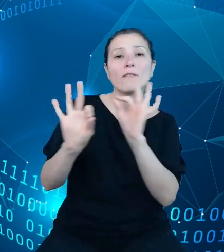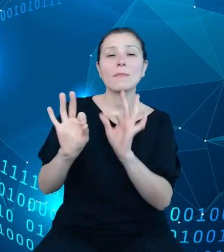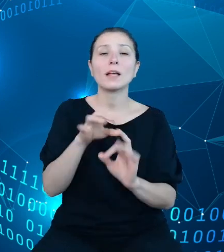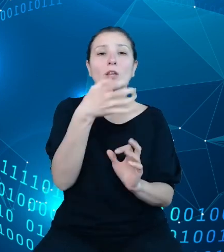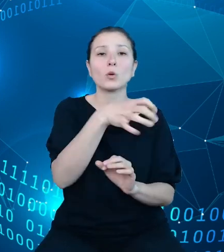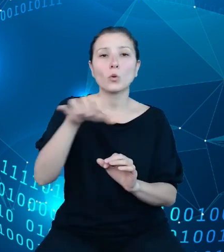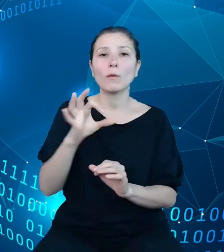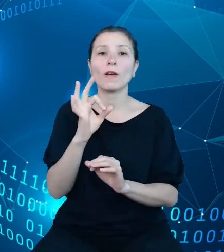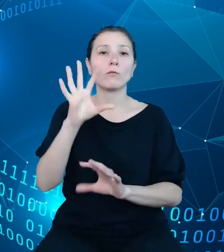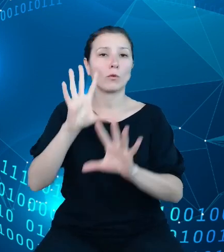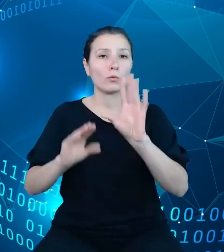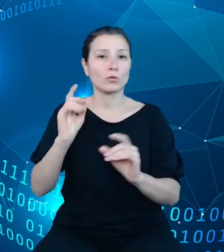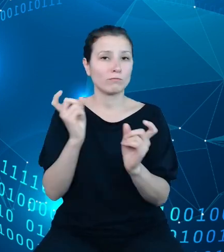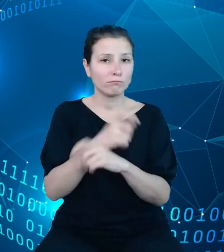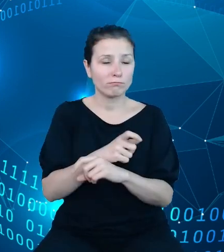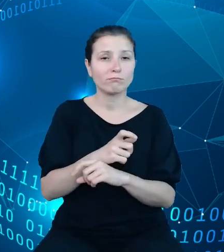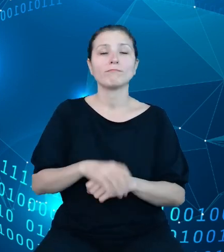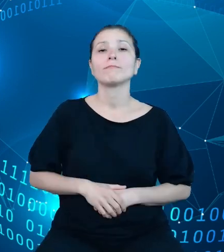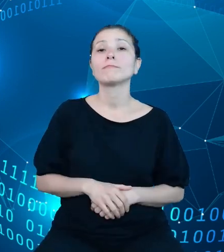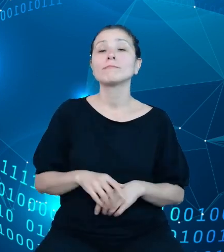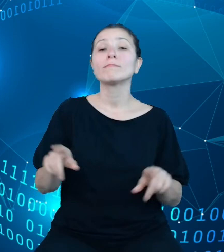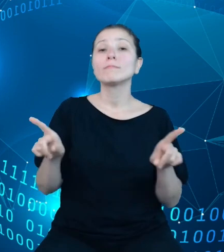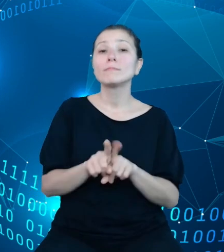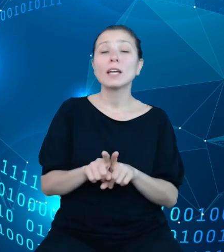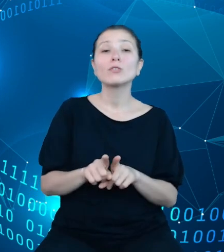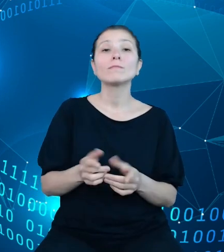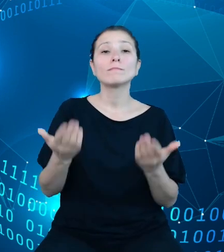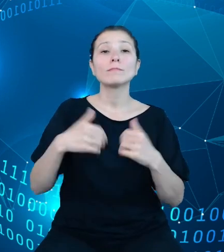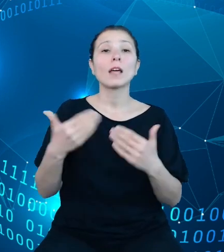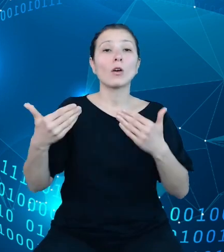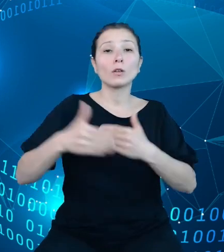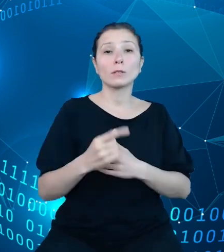Kolejno zaplanowaliśmy na koniec pierwszego kwartału finalne uruchomienie